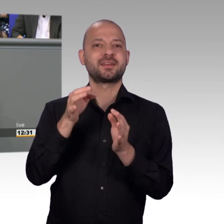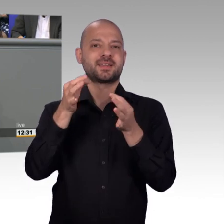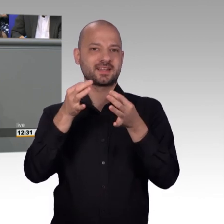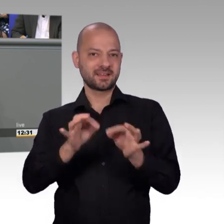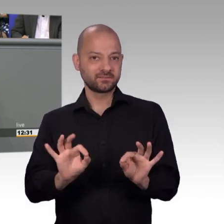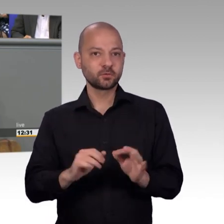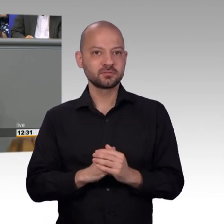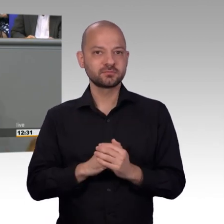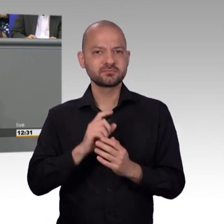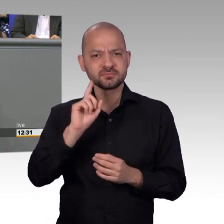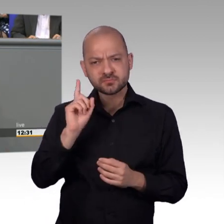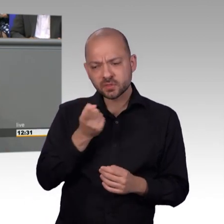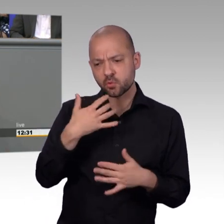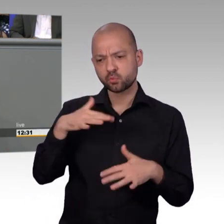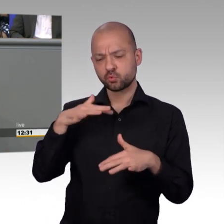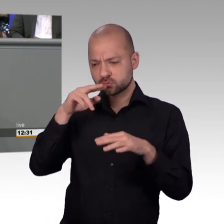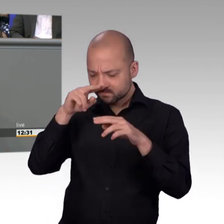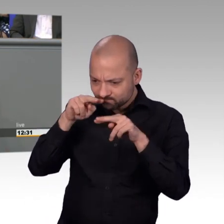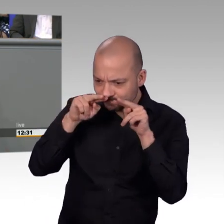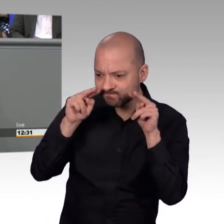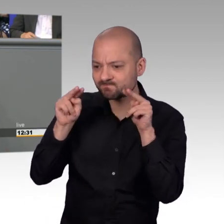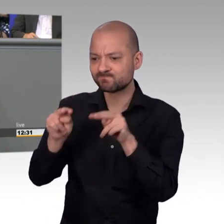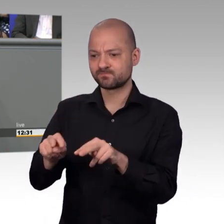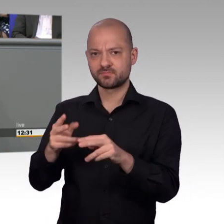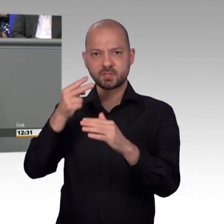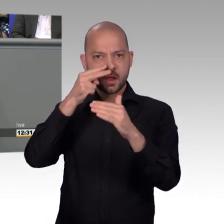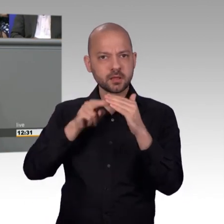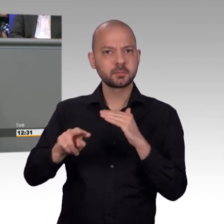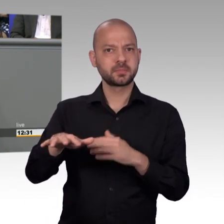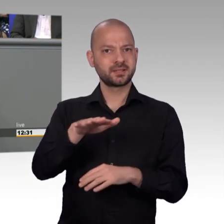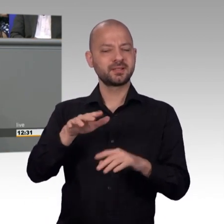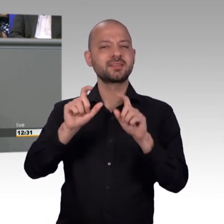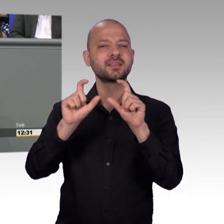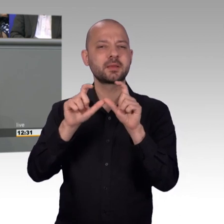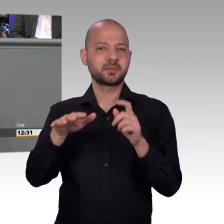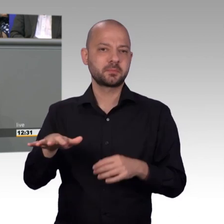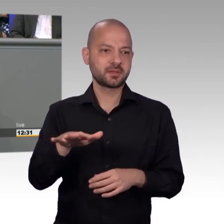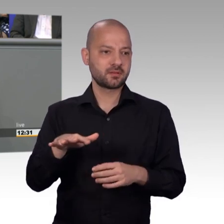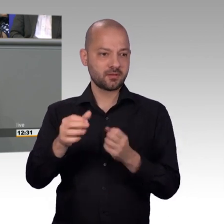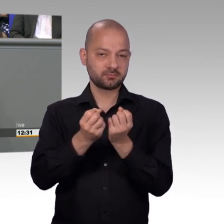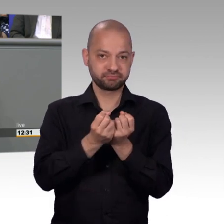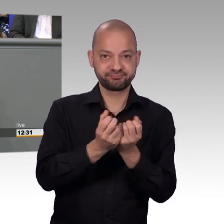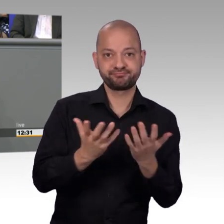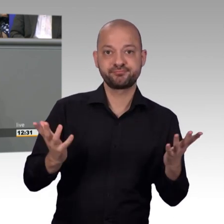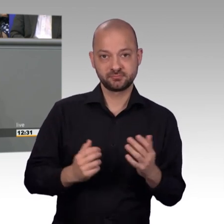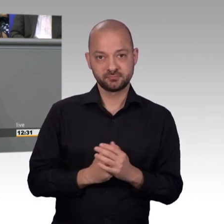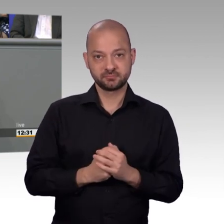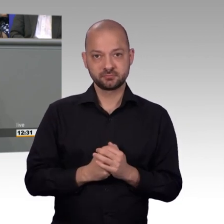Petitionsausschuss zu gehen, habe ich sofort ja gesagt, obwohl ich weiß, dass man nicht so im Mittelpunkt steht, nicht so viele Redebeiträge im